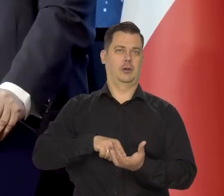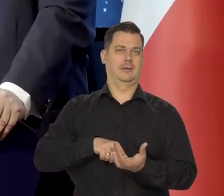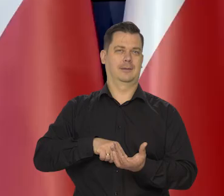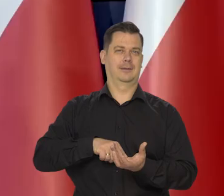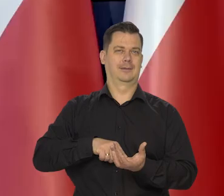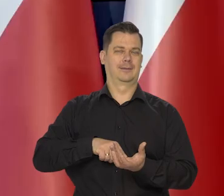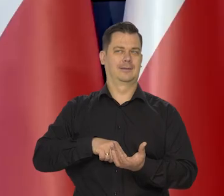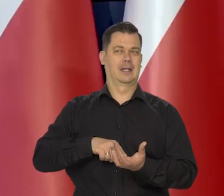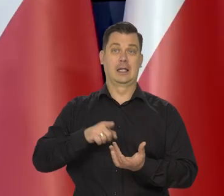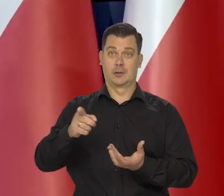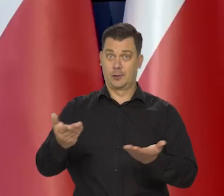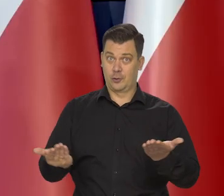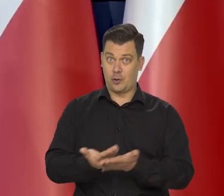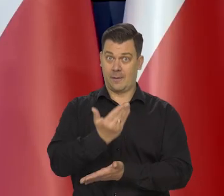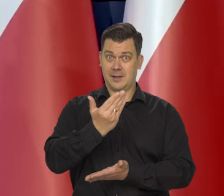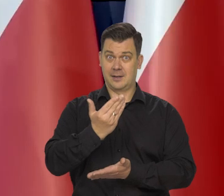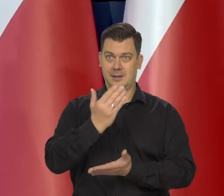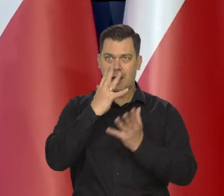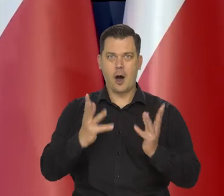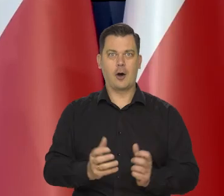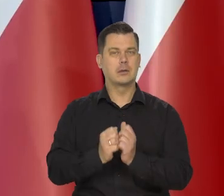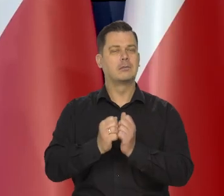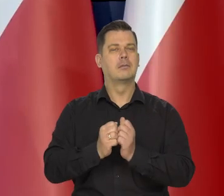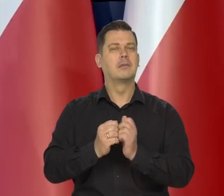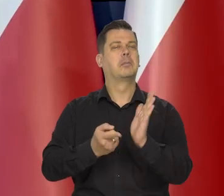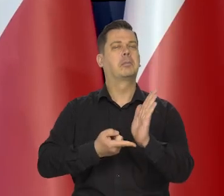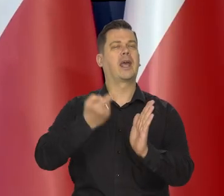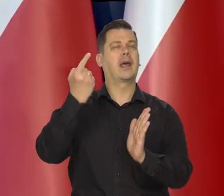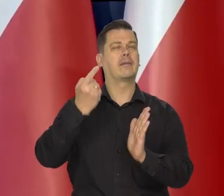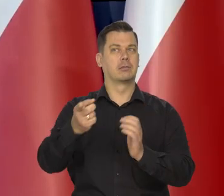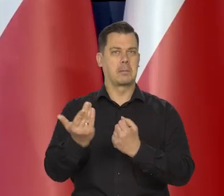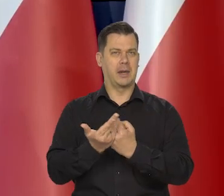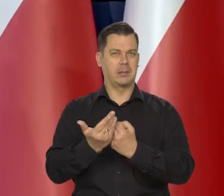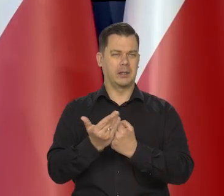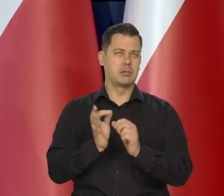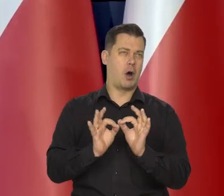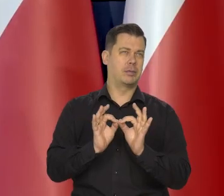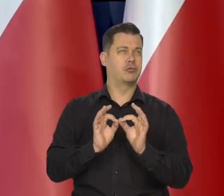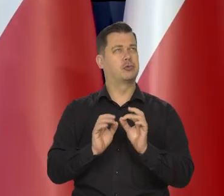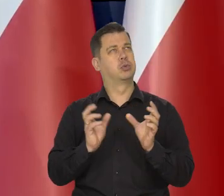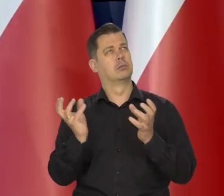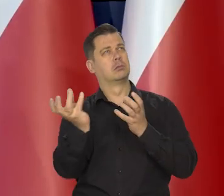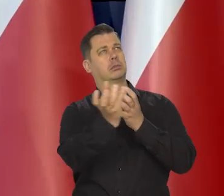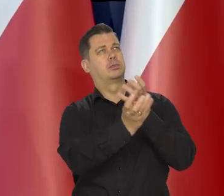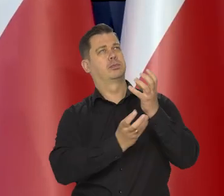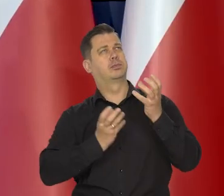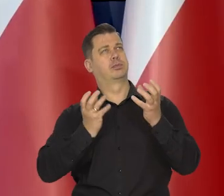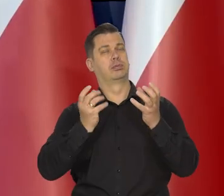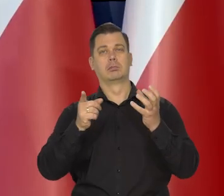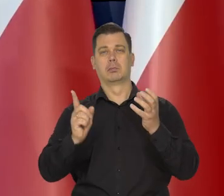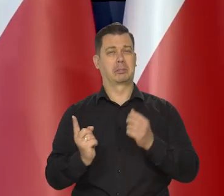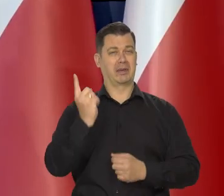nie było to może nowe odkrycie, ale po raz pierwszy matematycznie wyliczone i zgodne z obserwacjami.